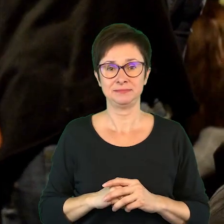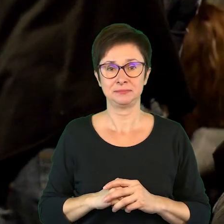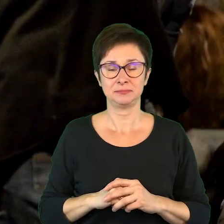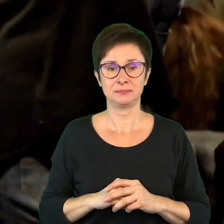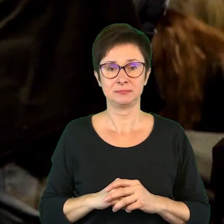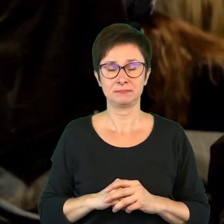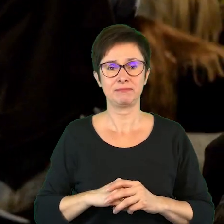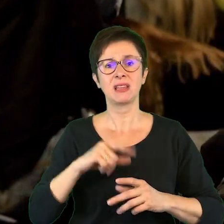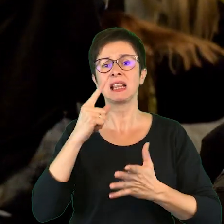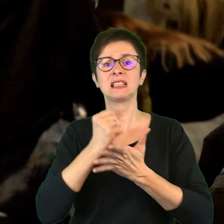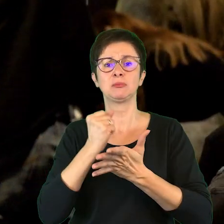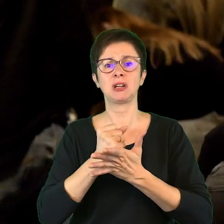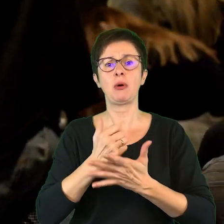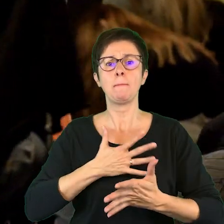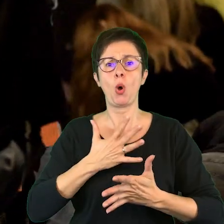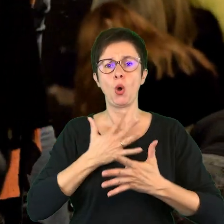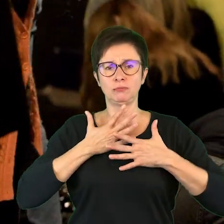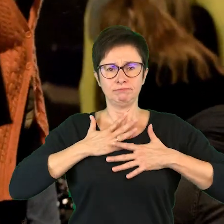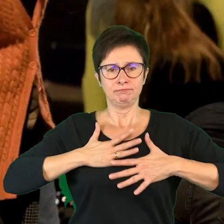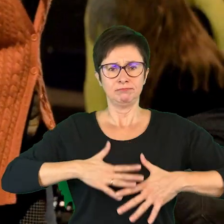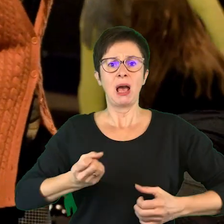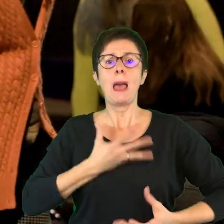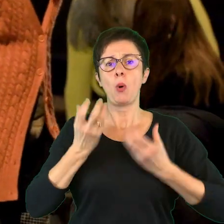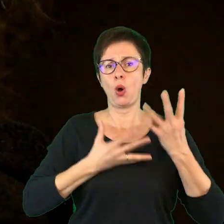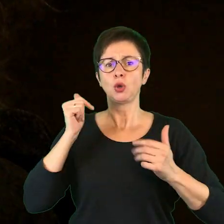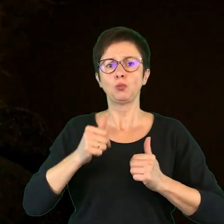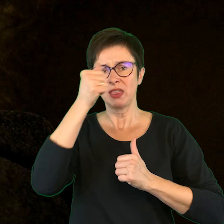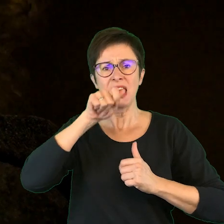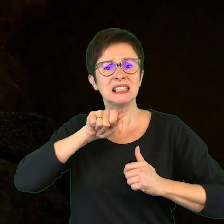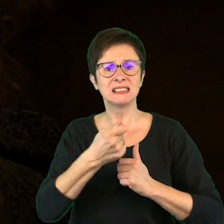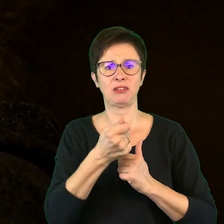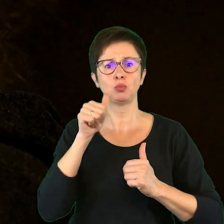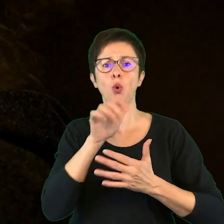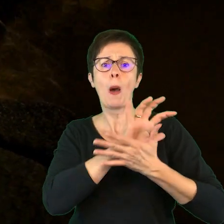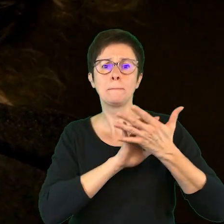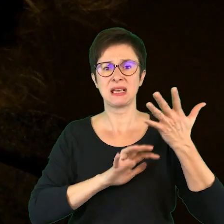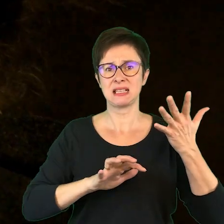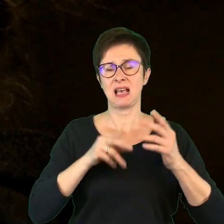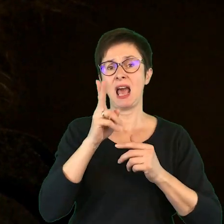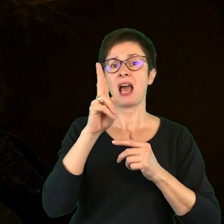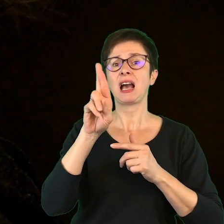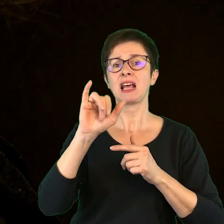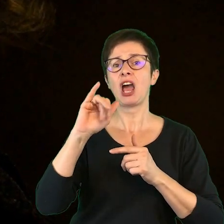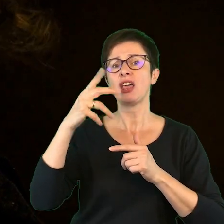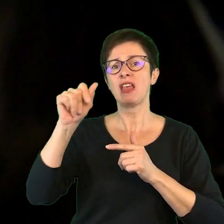Jedną rzeczą jest poczuć te emocje, umieć je nazwać, umieć je sobie opisać. Kraina jest trochę o tym,